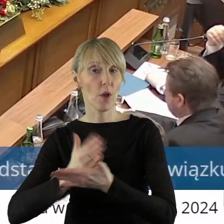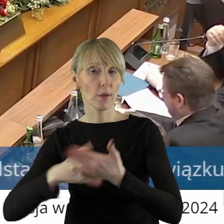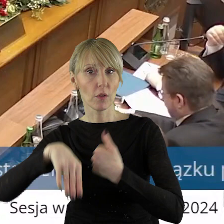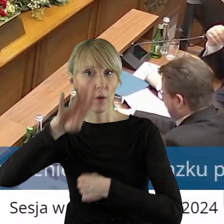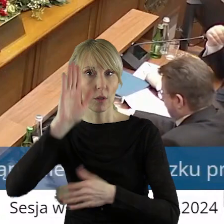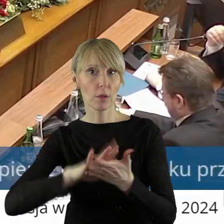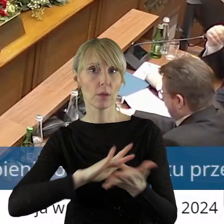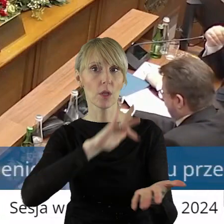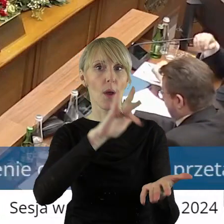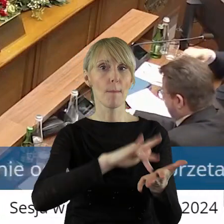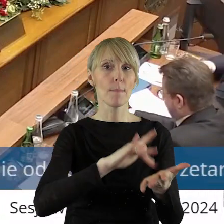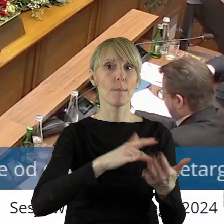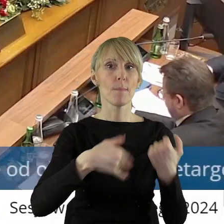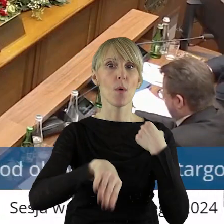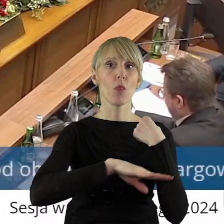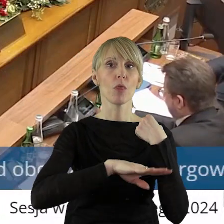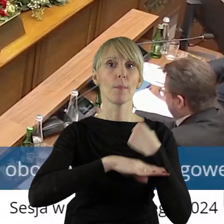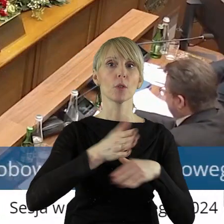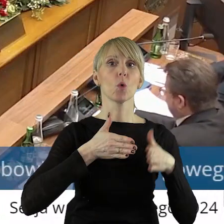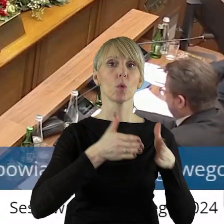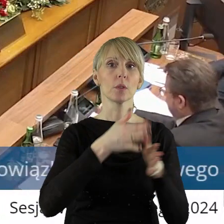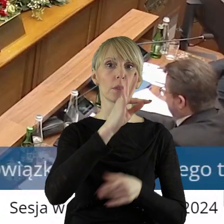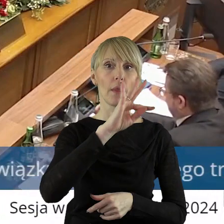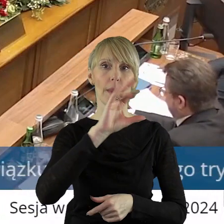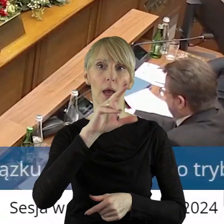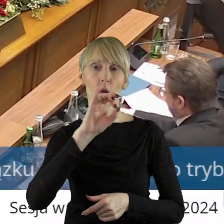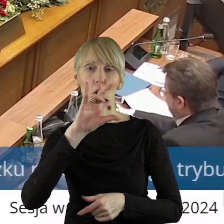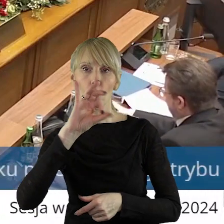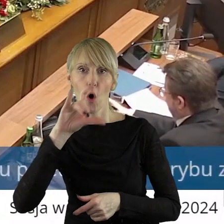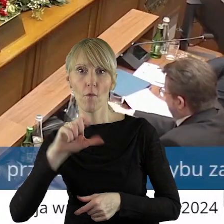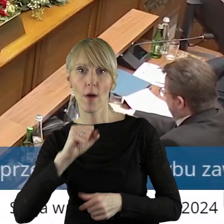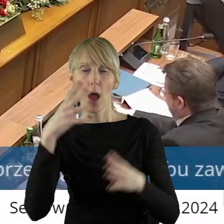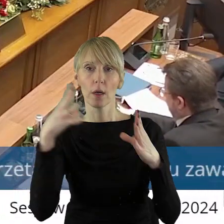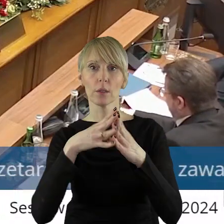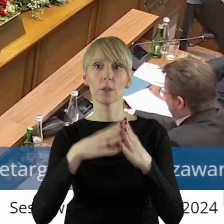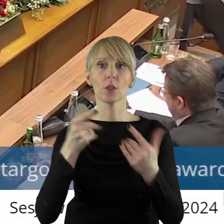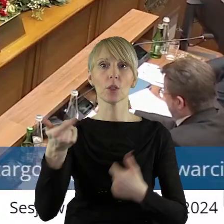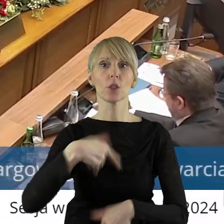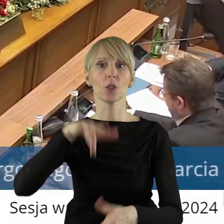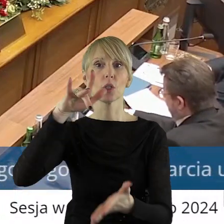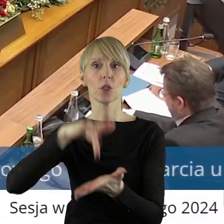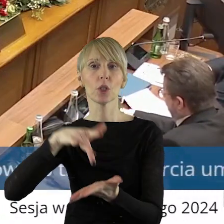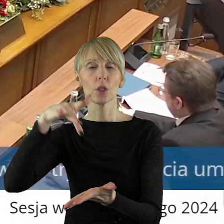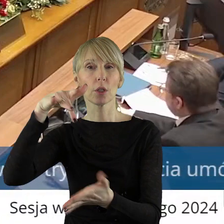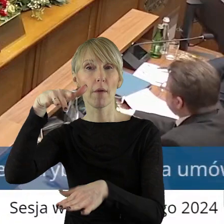położonych w Poddębicach przy ulicy Targowej 10 i Sieradzu przy ulicy Warneńczyka 1.